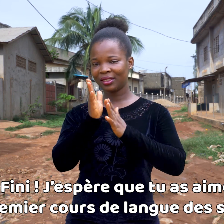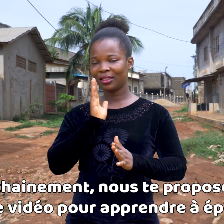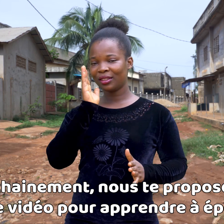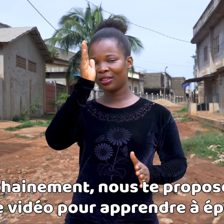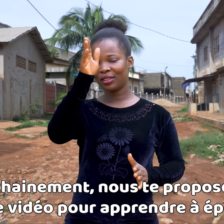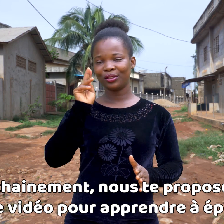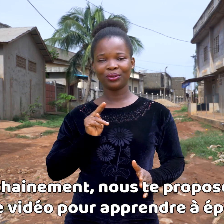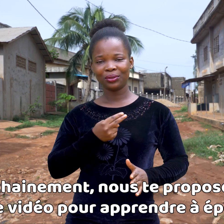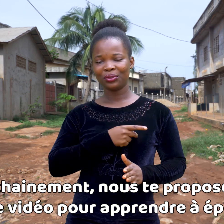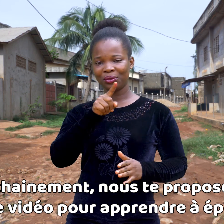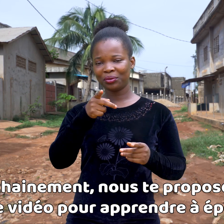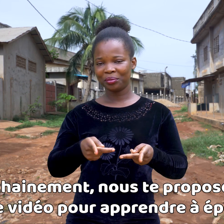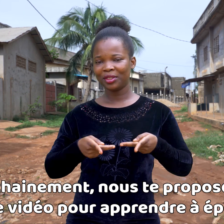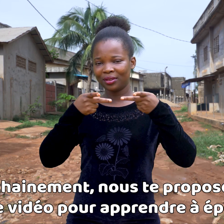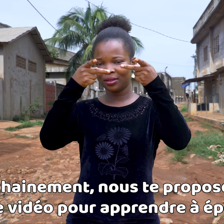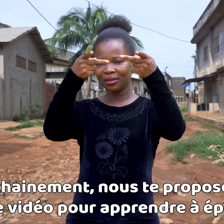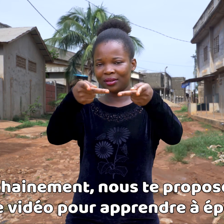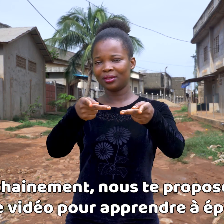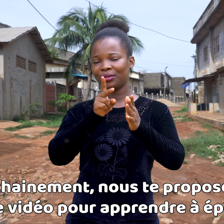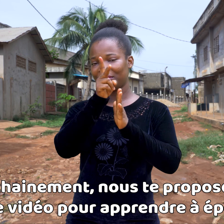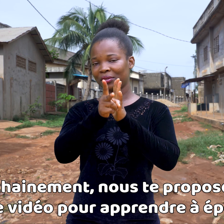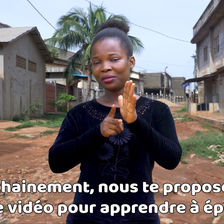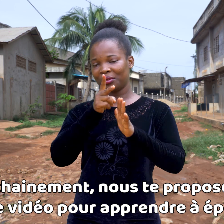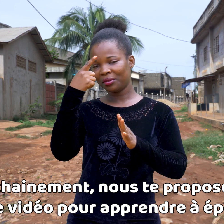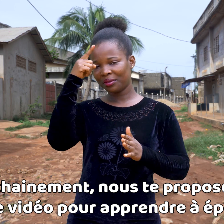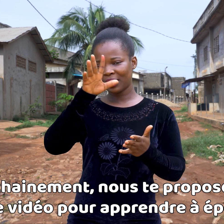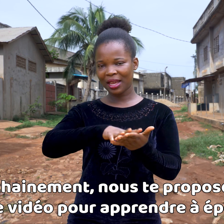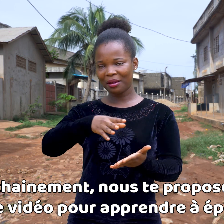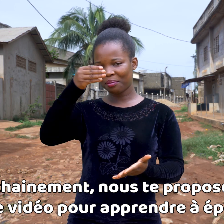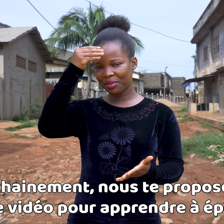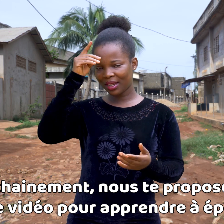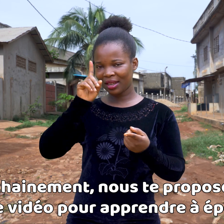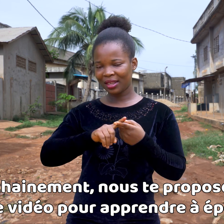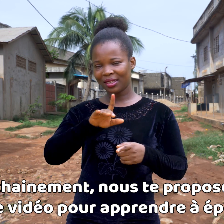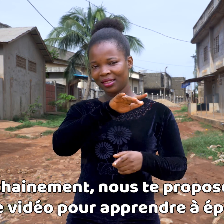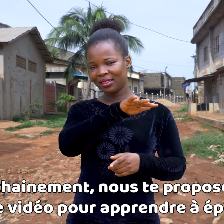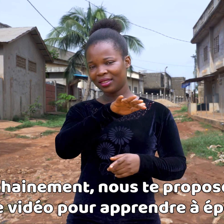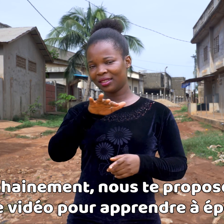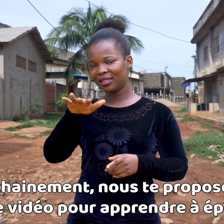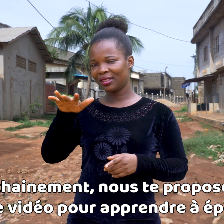Pronto, te propondremos un vídeo para aprender a deletrear,